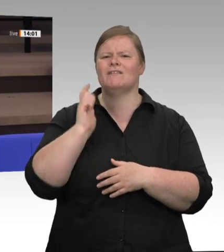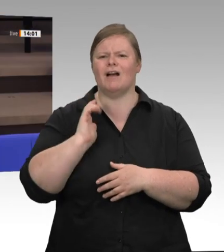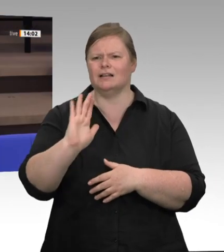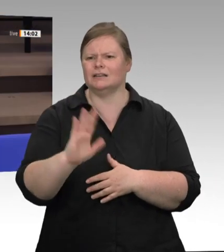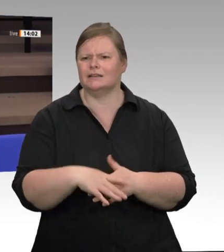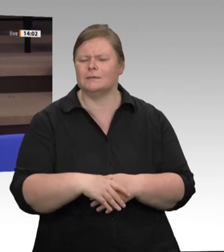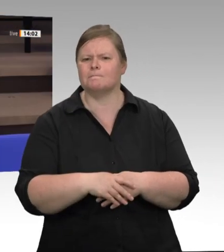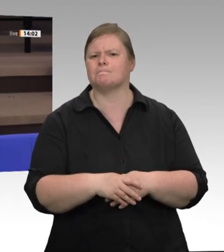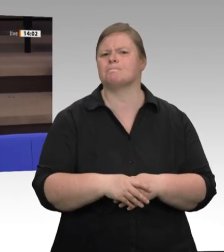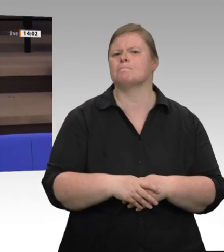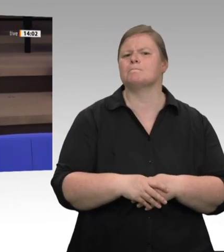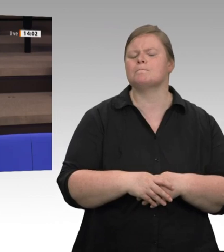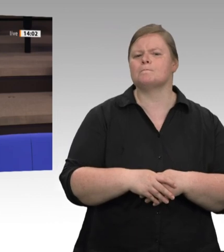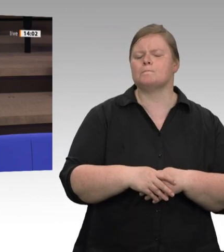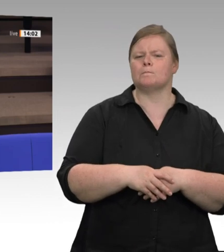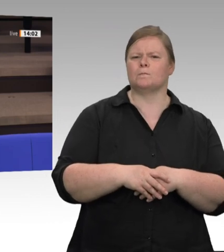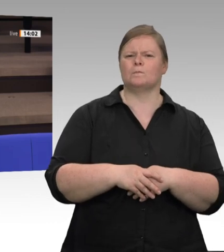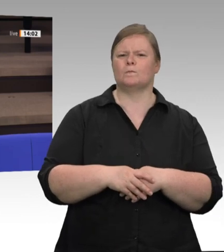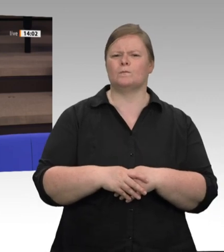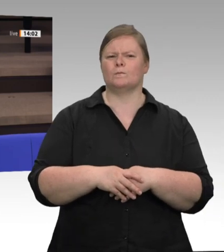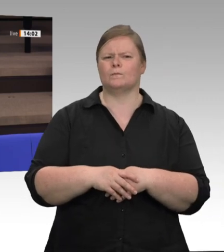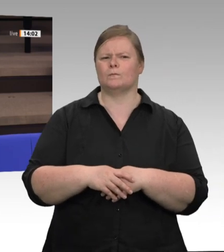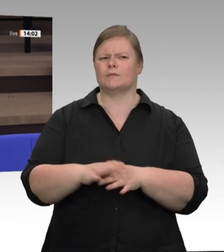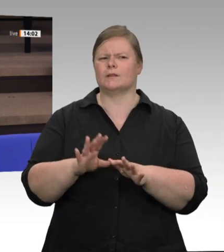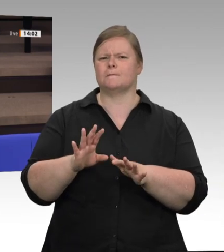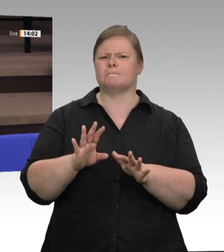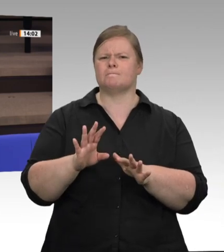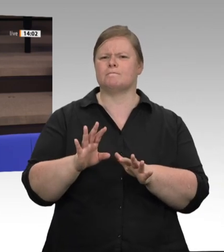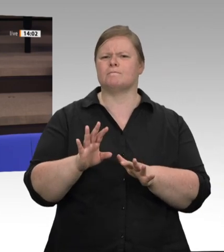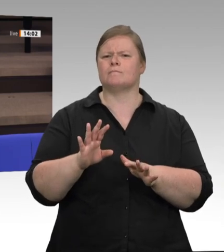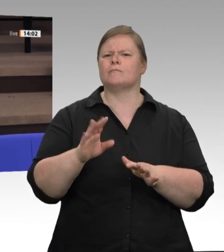der organisierten Verantwortungslosigkeit, für die die Zeche im Moment gezahlt wird